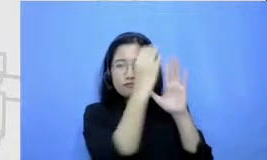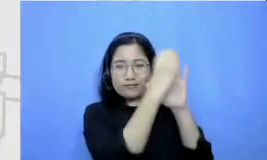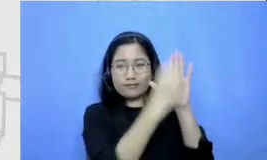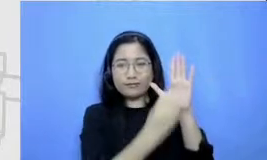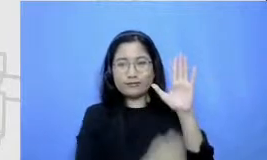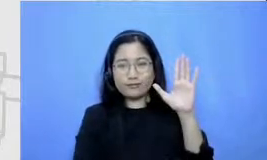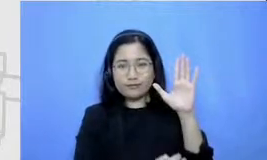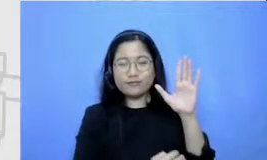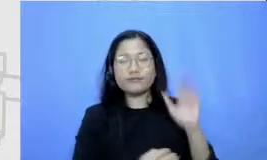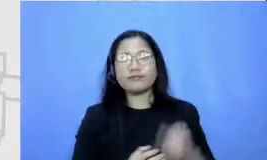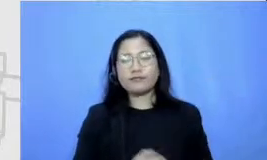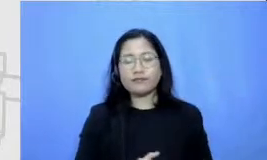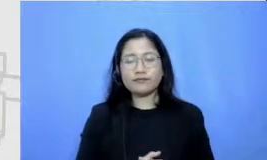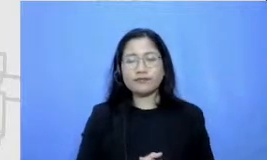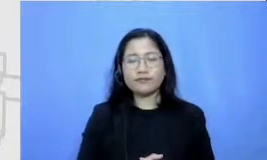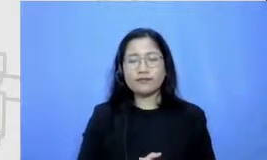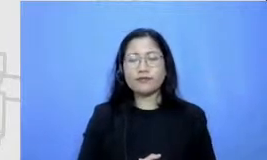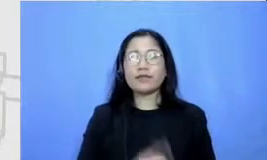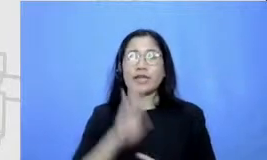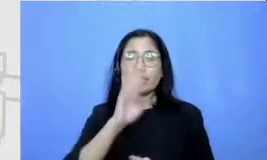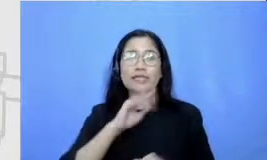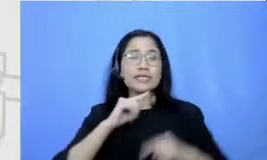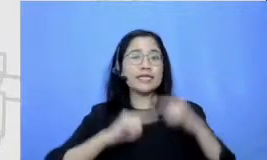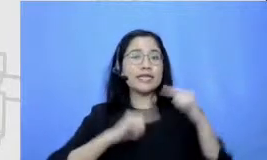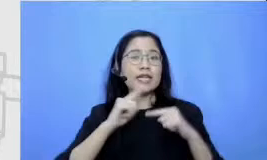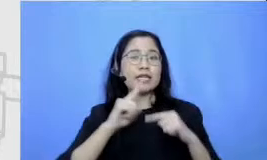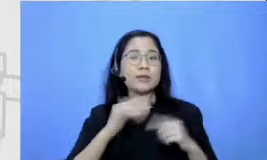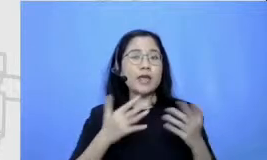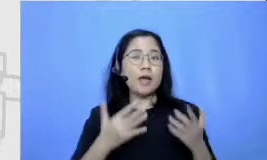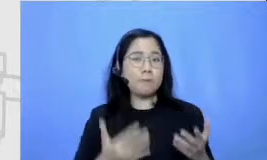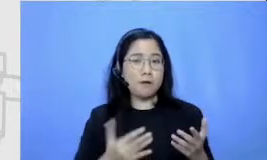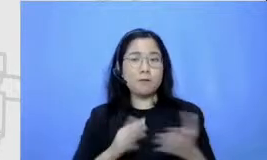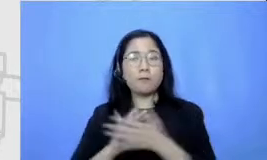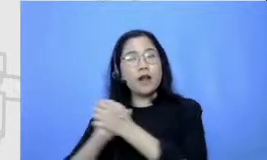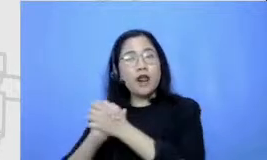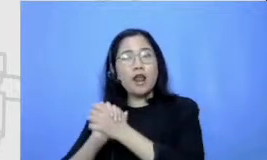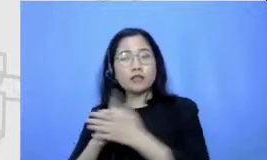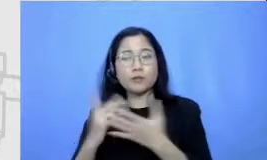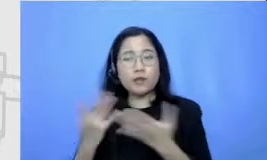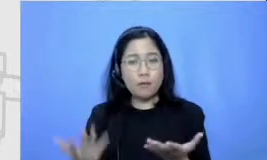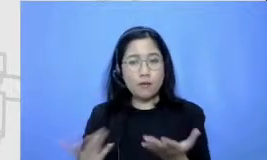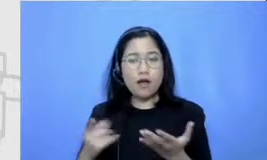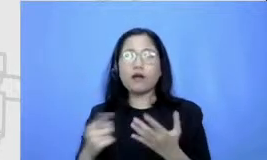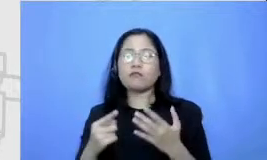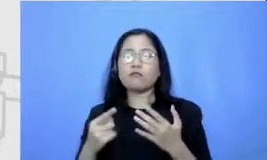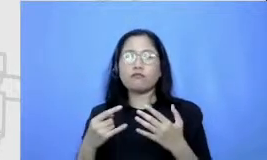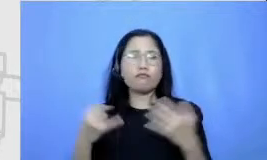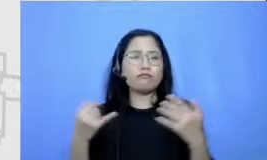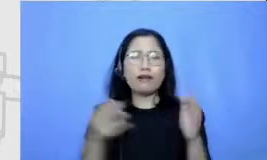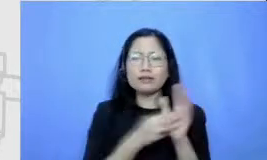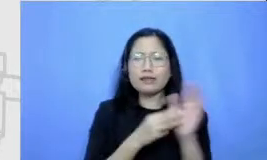nanti ceritanya seperti apa perkenalannya seperti apa konfliknya seperti apa resolusinya seperti